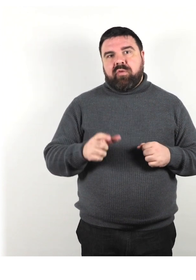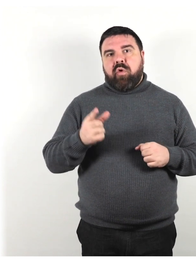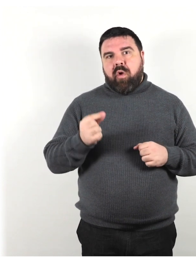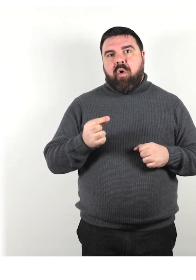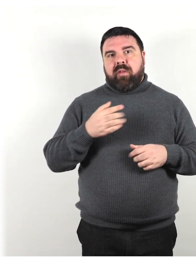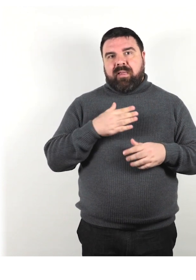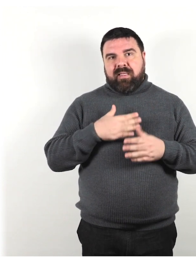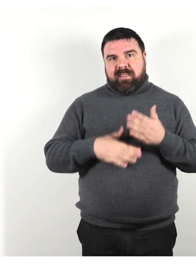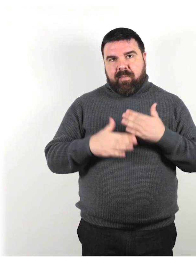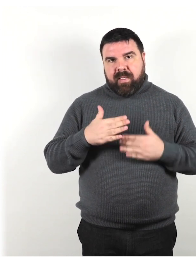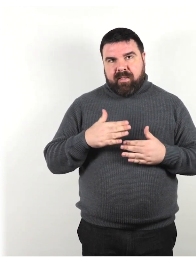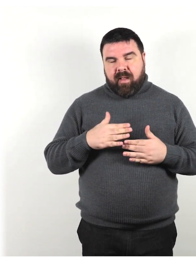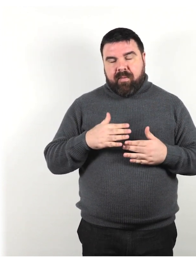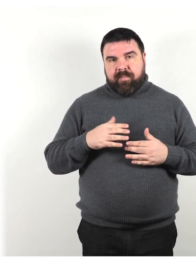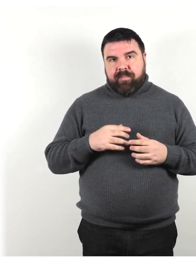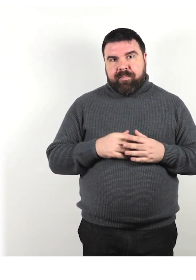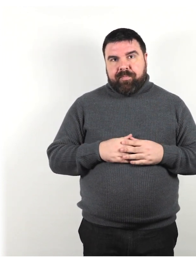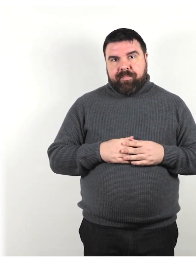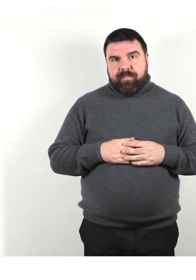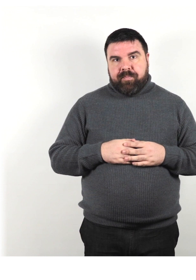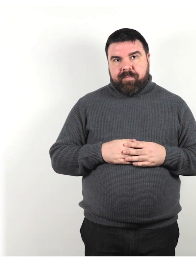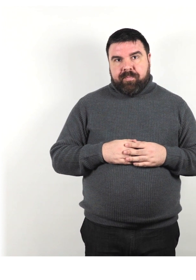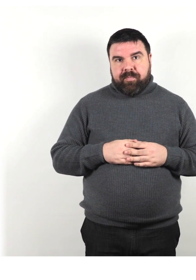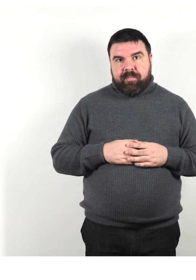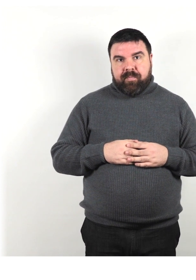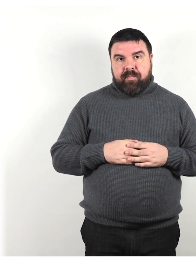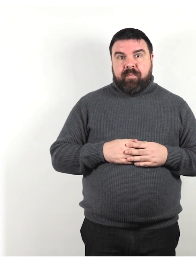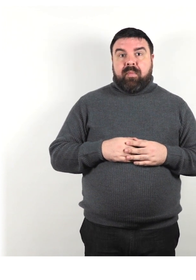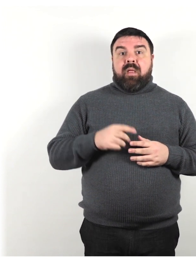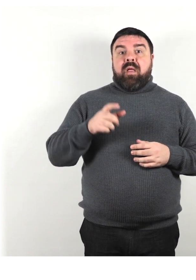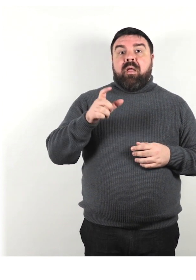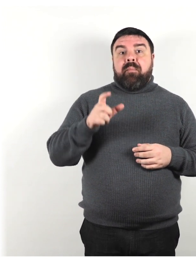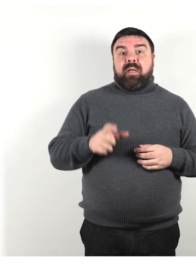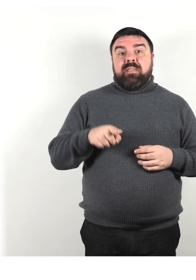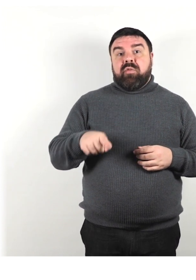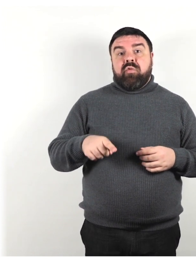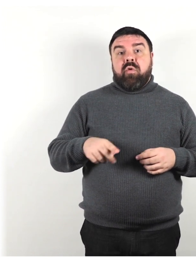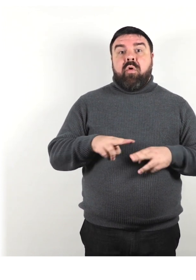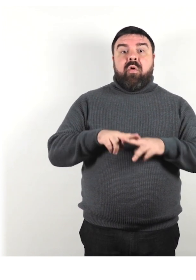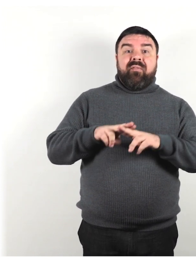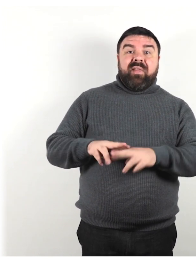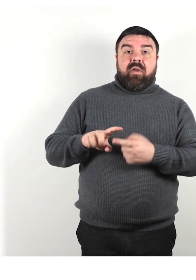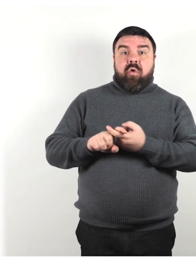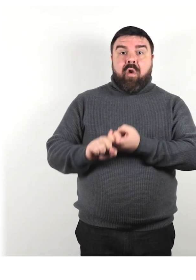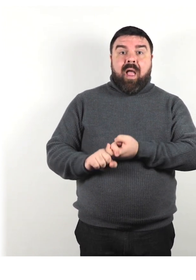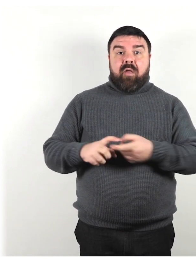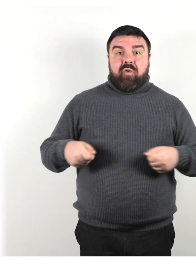Invece di dire persona vincolato alla sedia a rotelle o confinato su sedia a rotelle